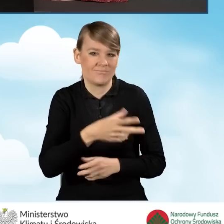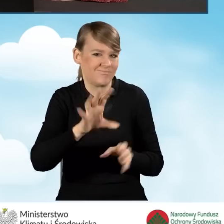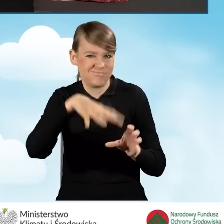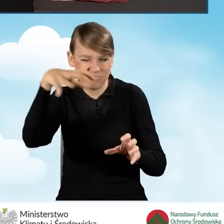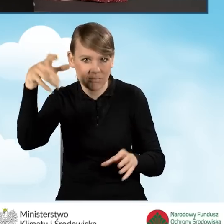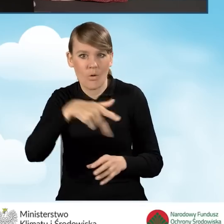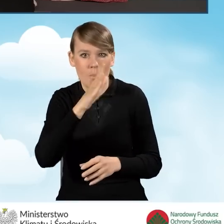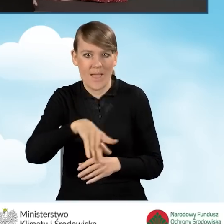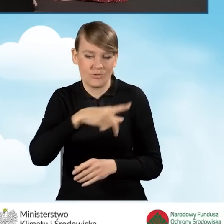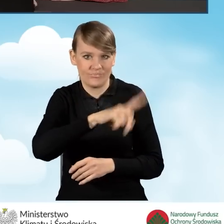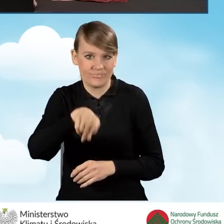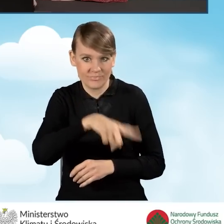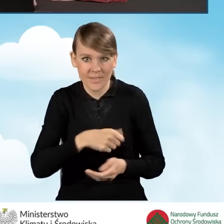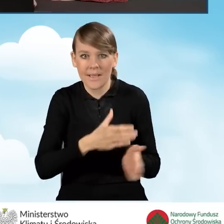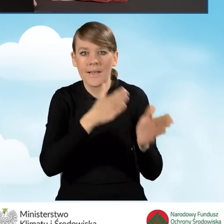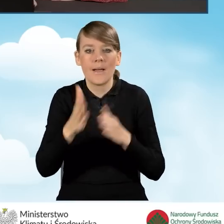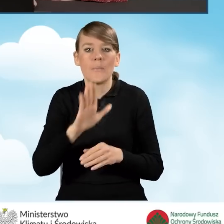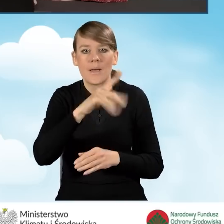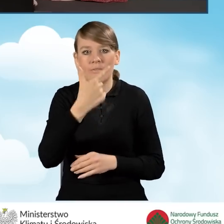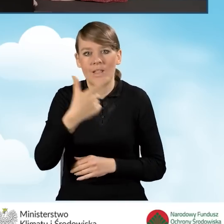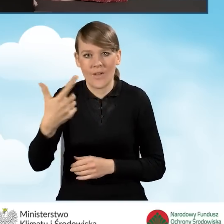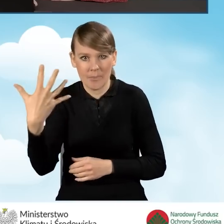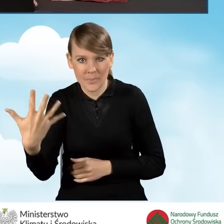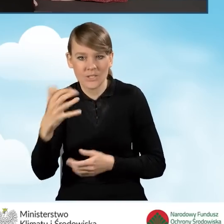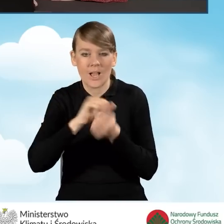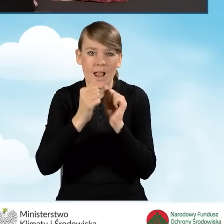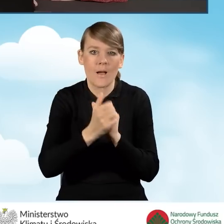Następnie do zaznaczenia mamy pole B2.2.5 bądź B2.2.6.